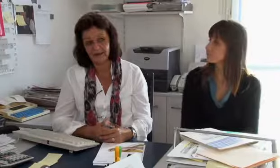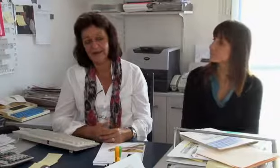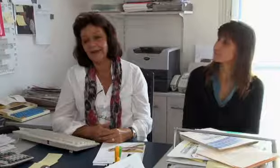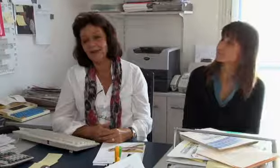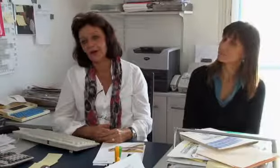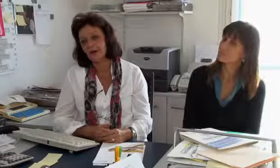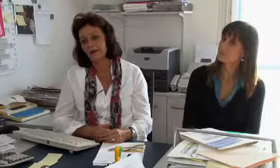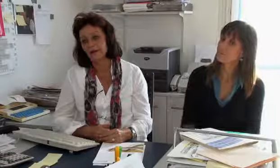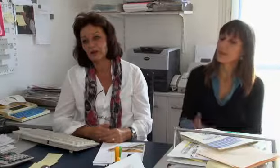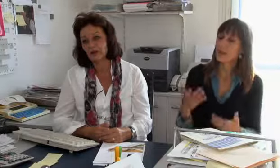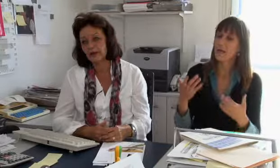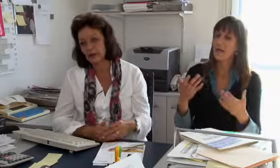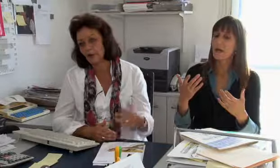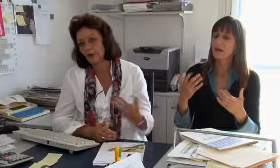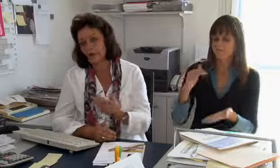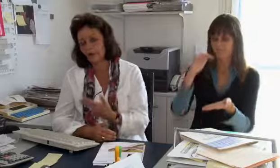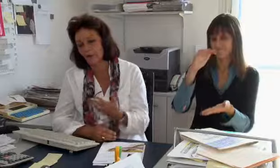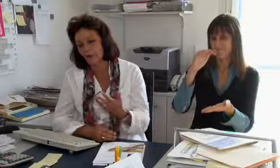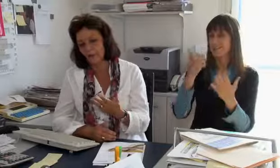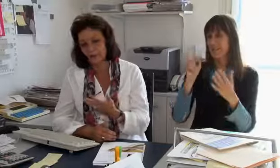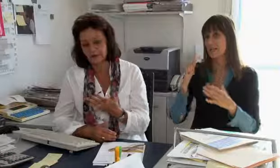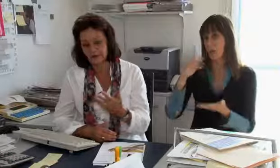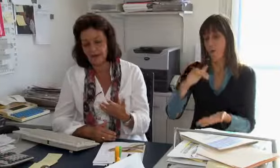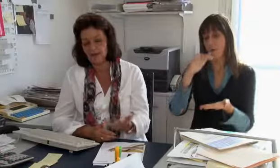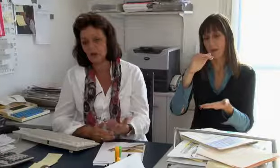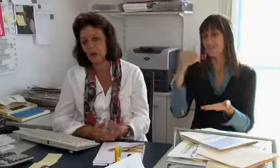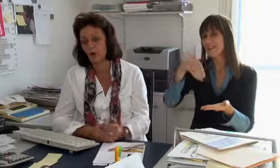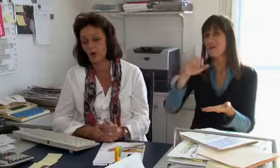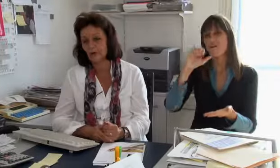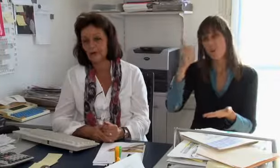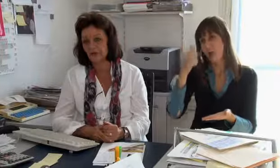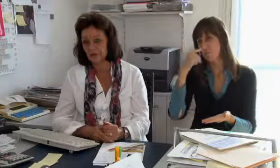Hauptsächlich in dieser Zahl sind natürlich